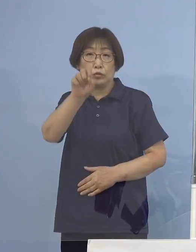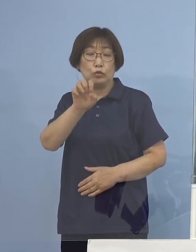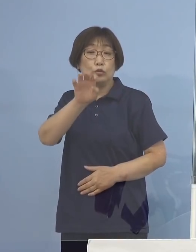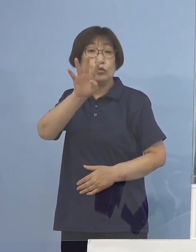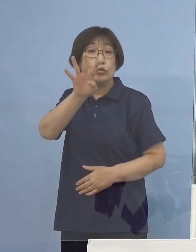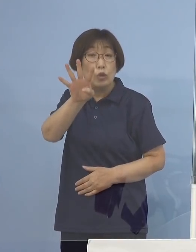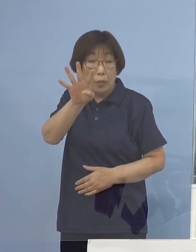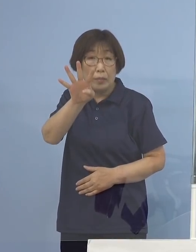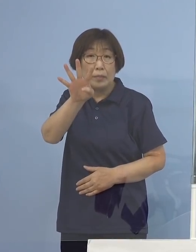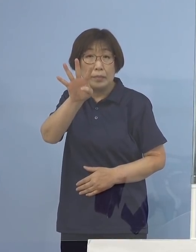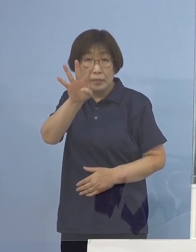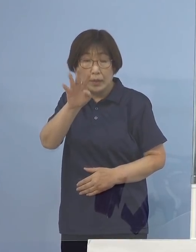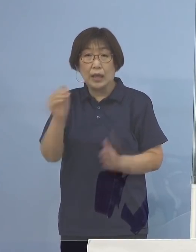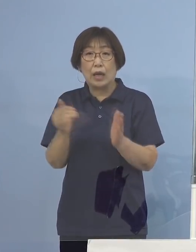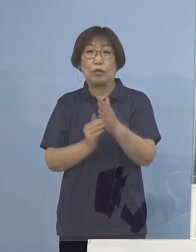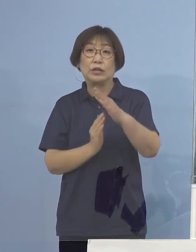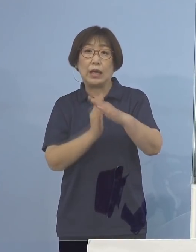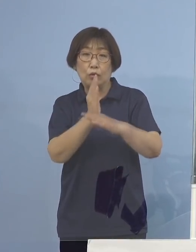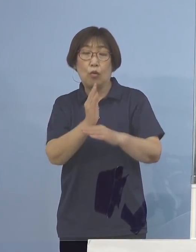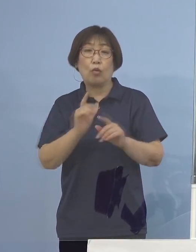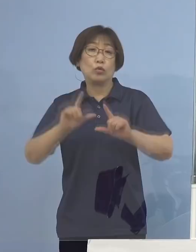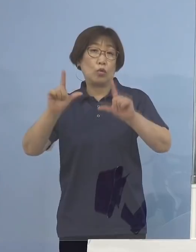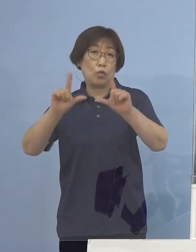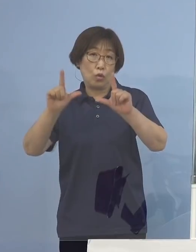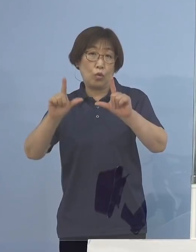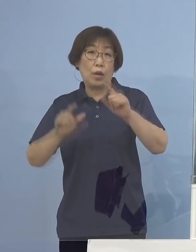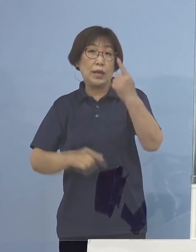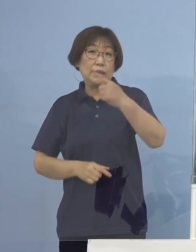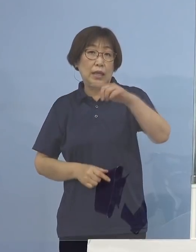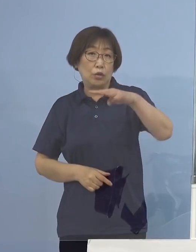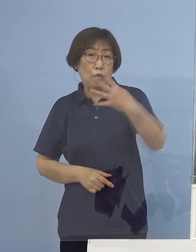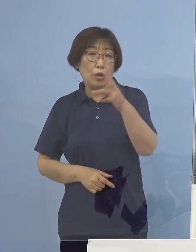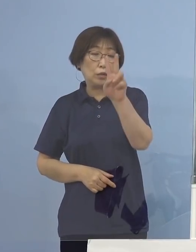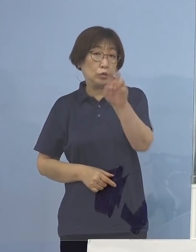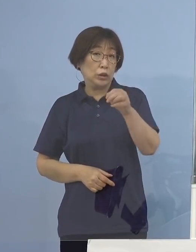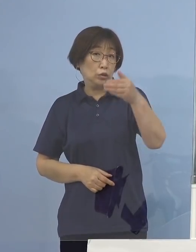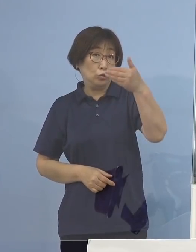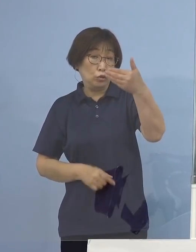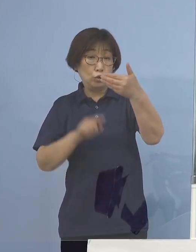東京都はもう一度言いますと 前日が1,429（名）でありましたから